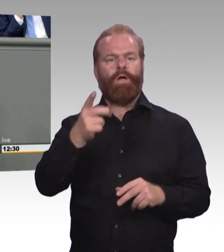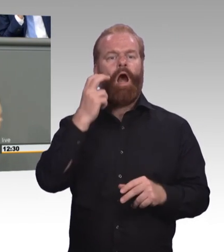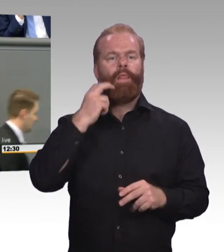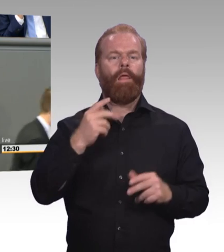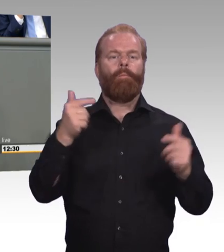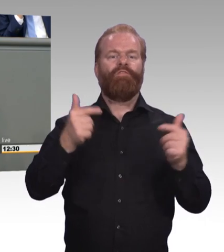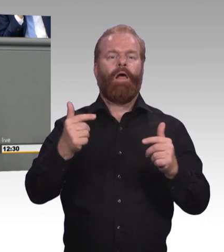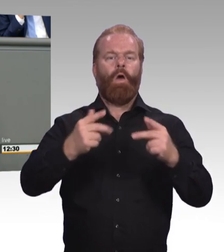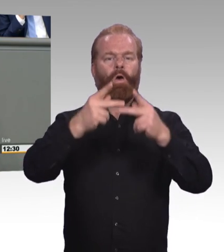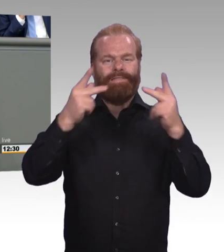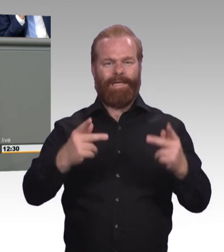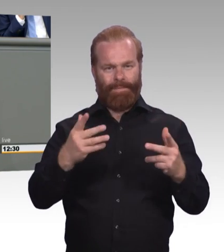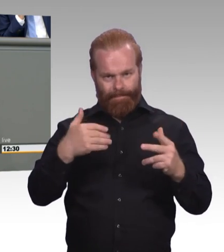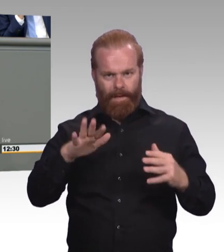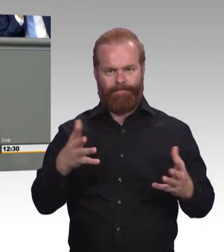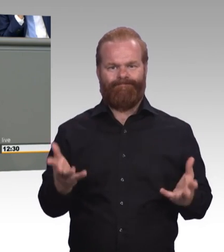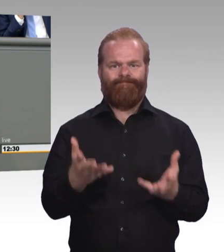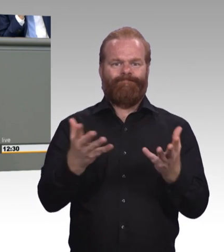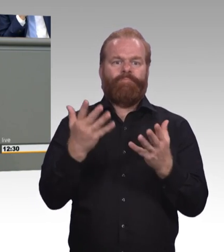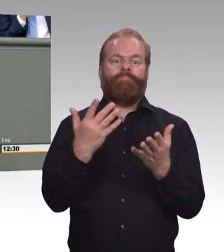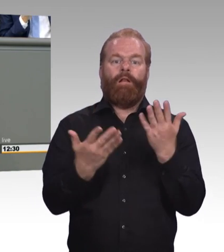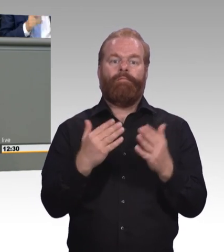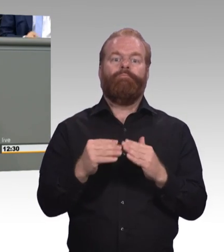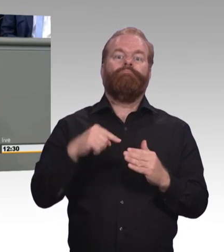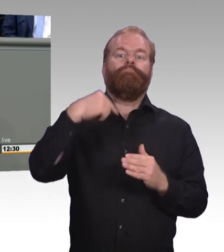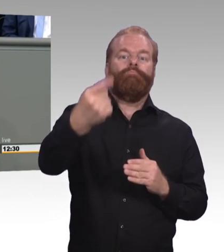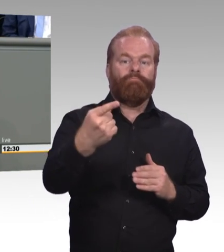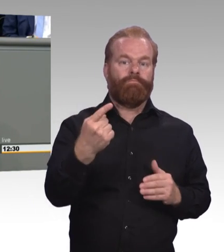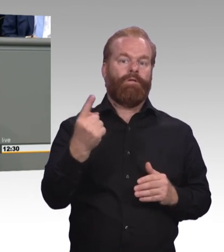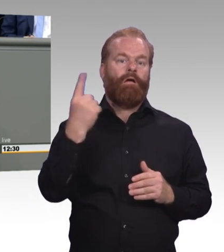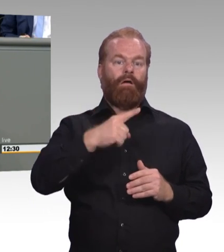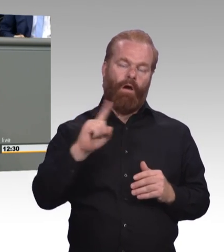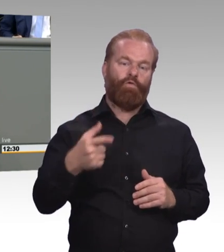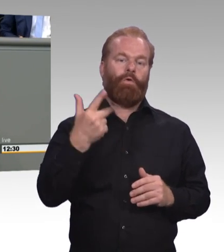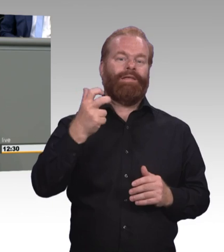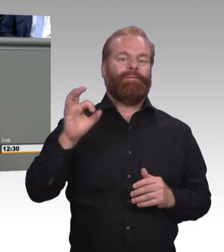Und wenn Sie auf die Kollegin Fahimi so eingingen, dass Sie meinten, na ja, das mit dem Dualen Studium